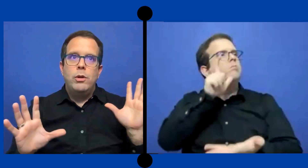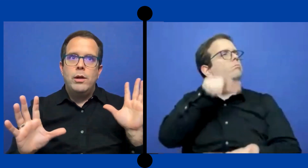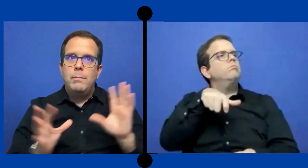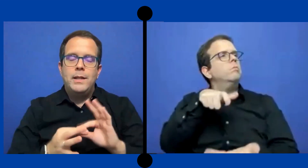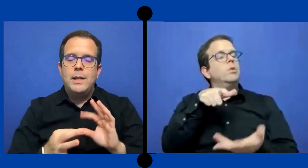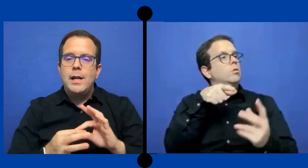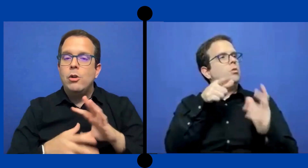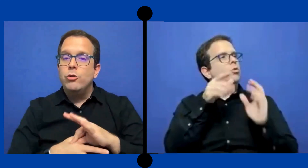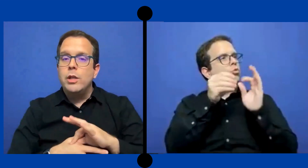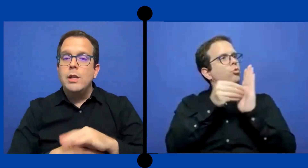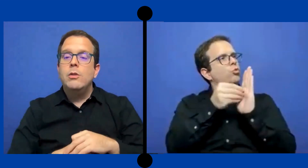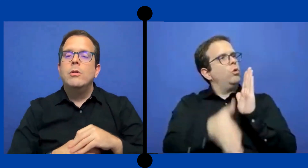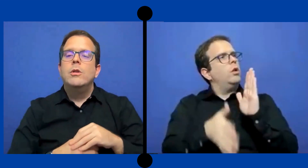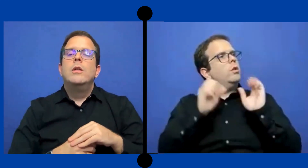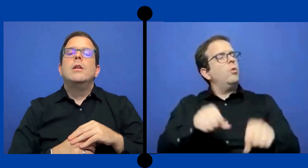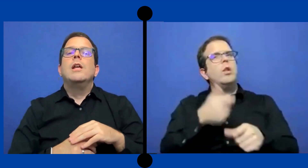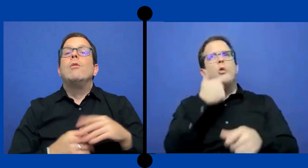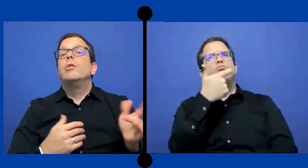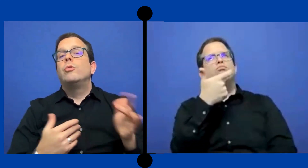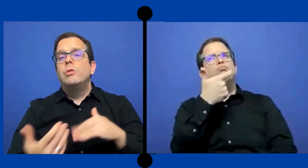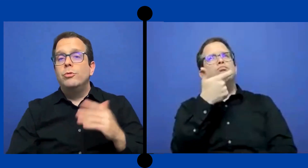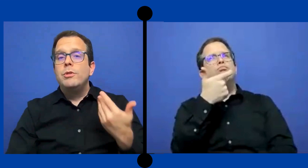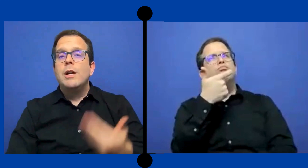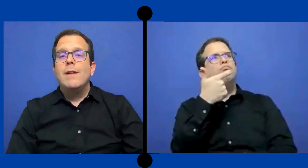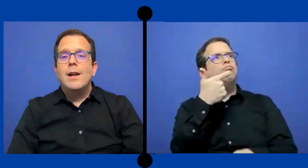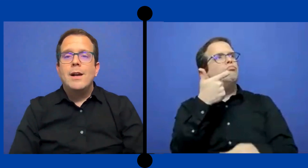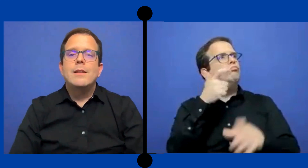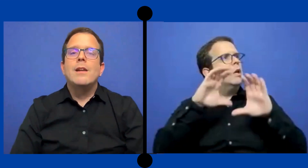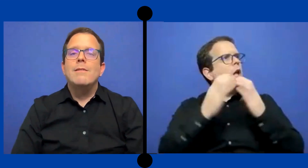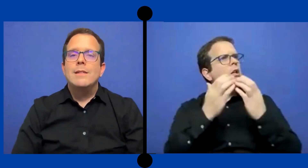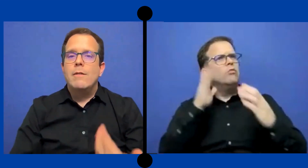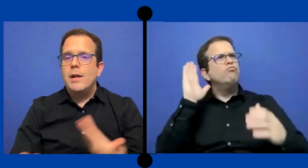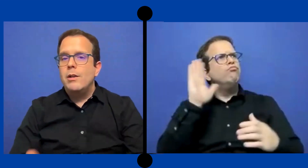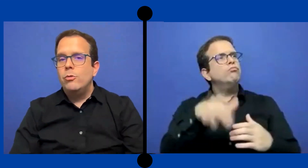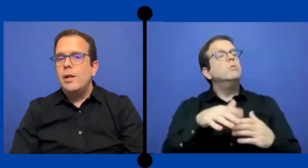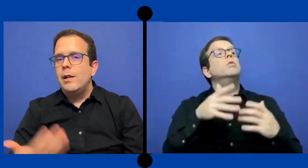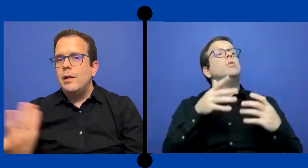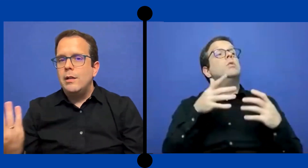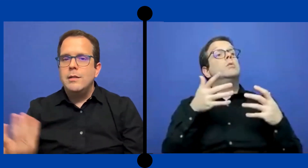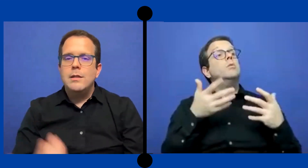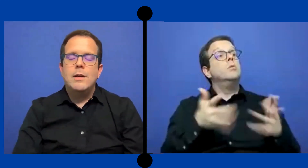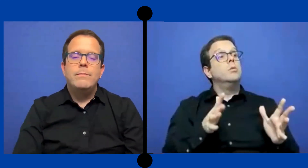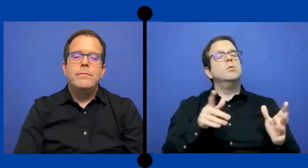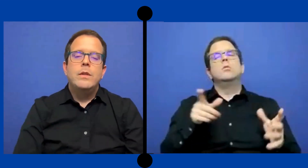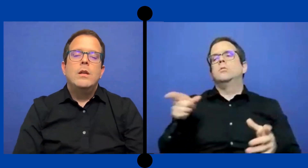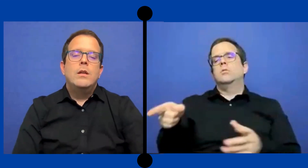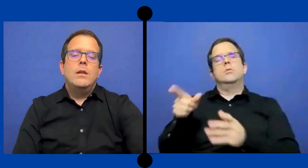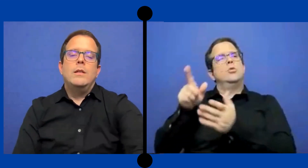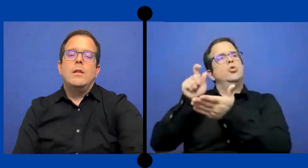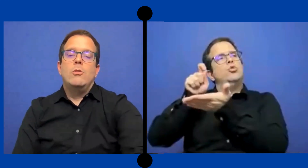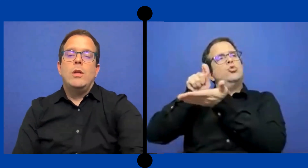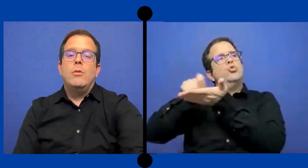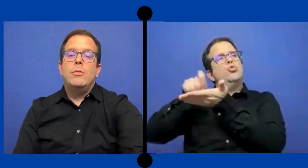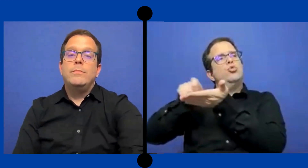material contenido y luego entonces cuando llegaba a la ... casa revisaba las notas que le hacía ese anotador.